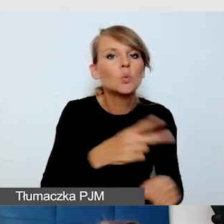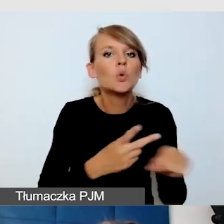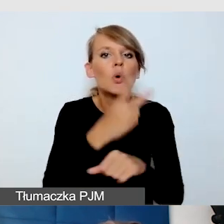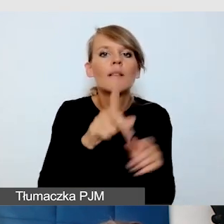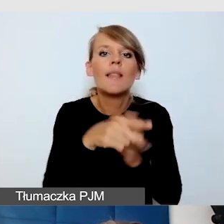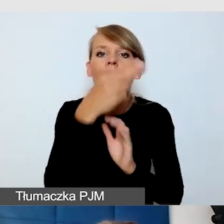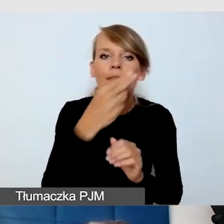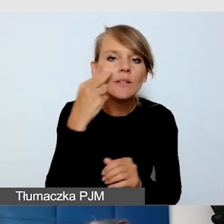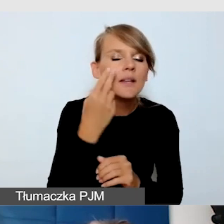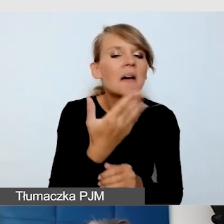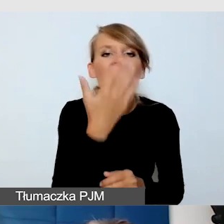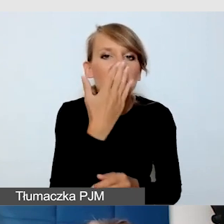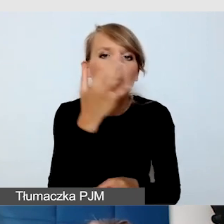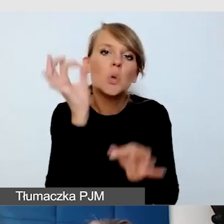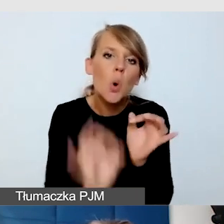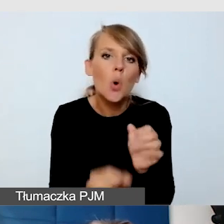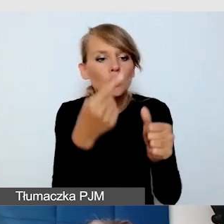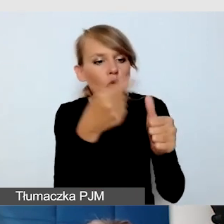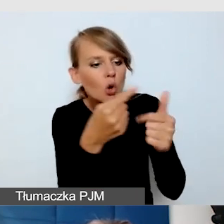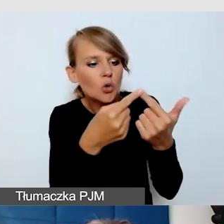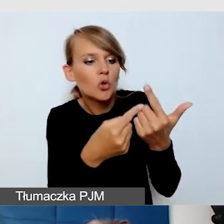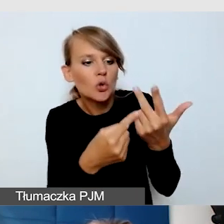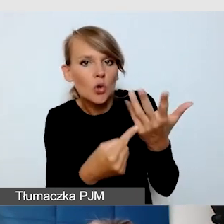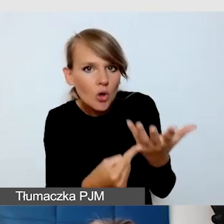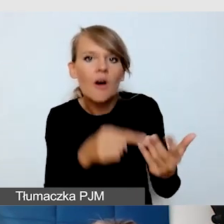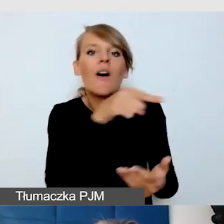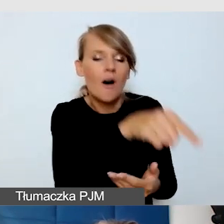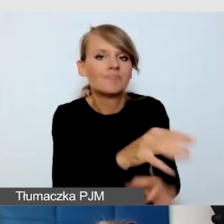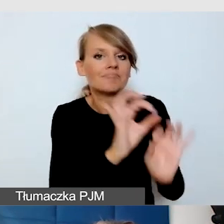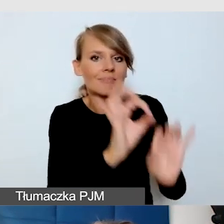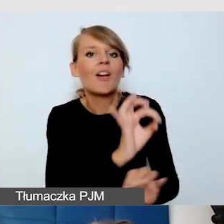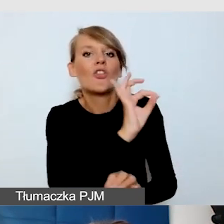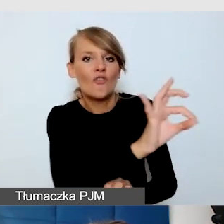co mają zrobić, żeby ich stanowiska pokazowe były dostępne dla osób niewidomych